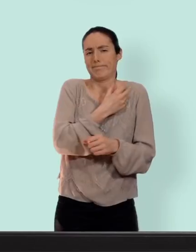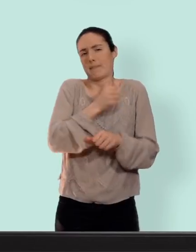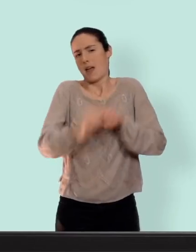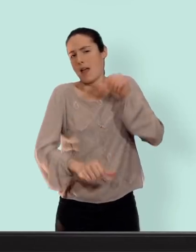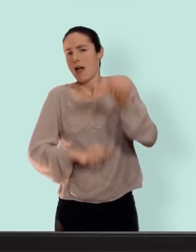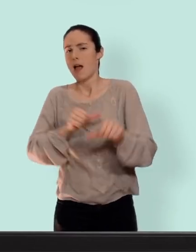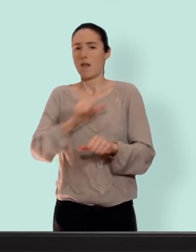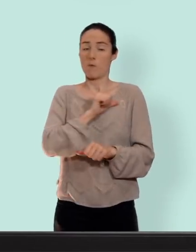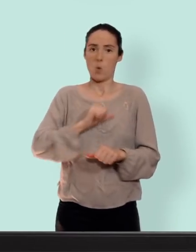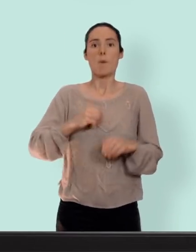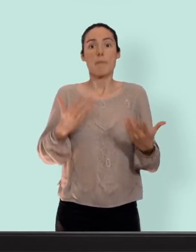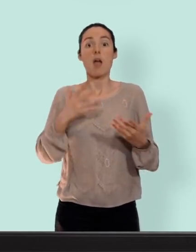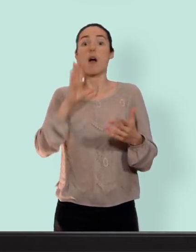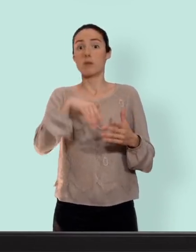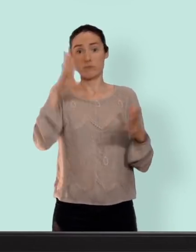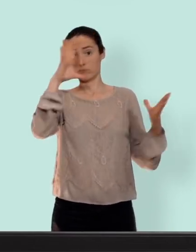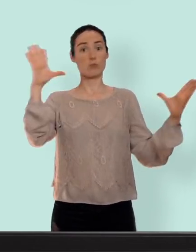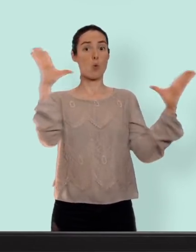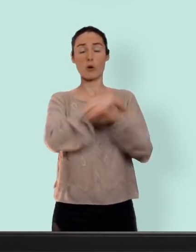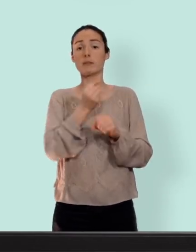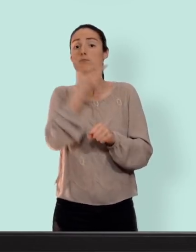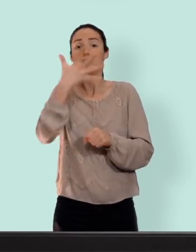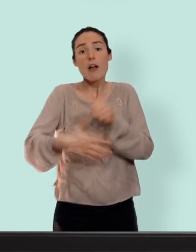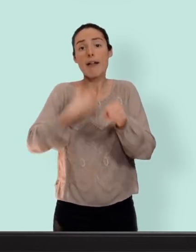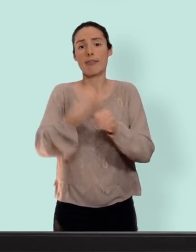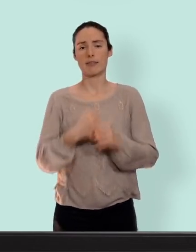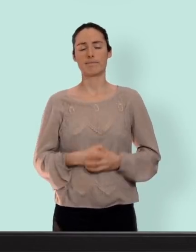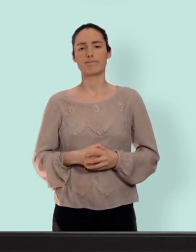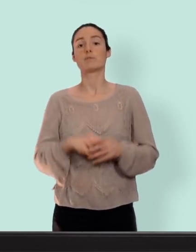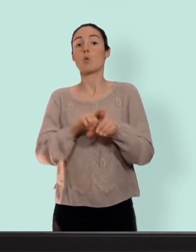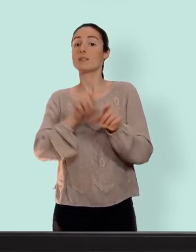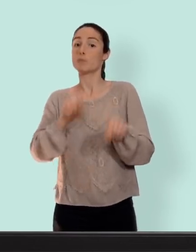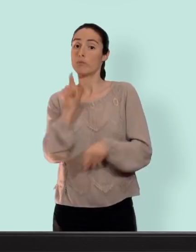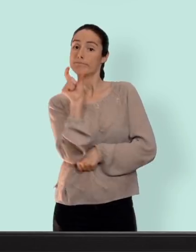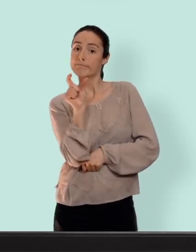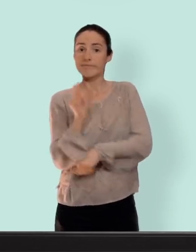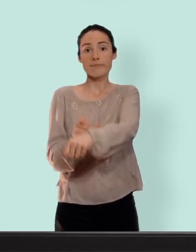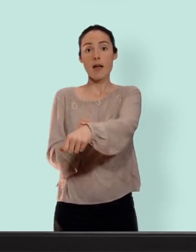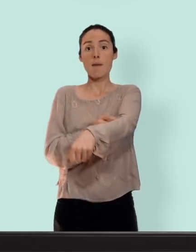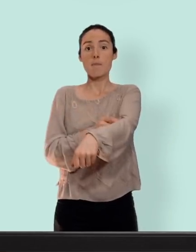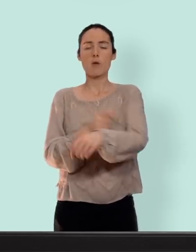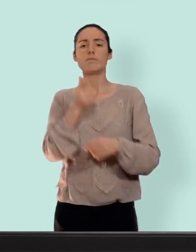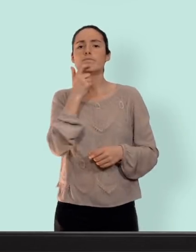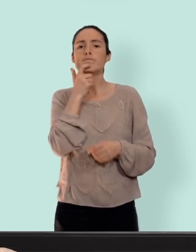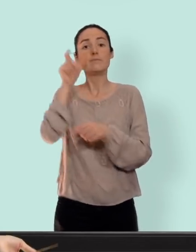penser pendant plusieurs années... il existe aussi l'implant c'est un petit bâtonnet souple qui va être mis en place par le médecin